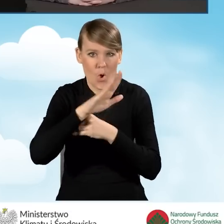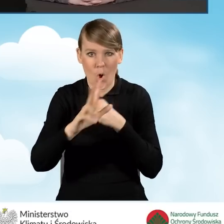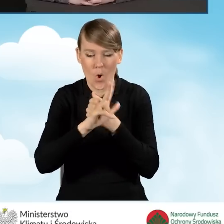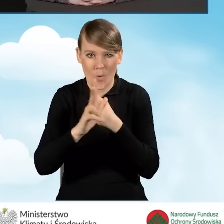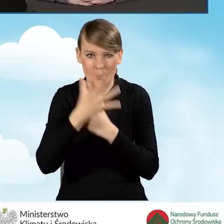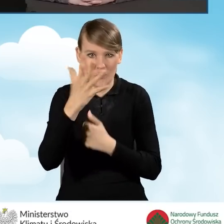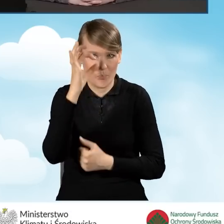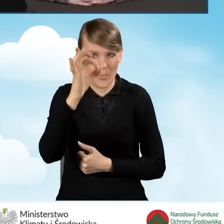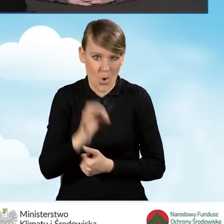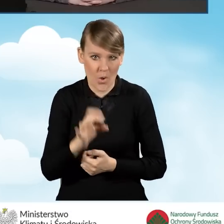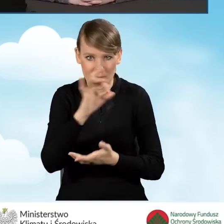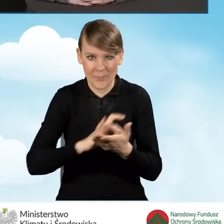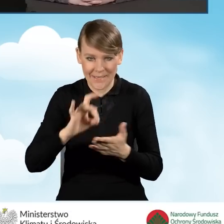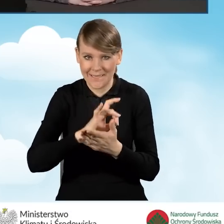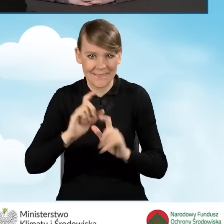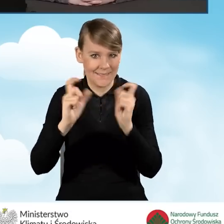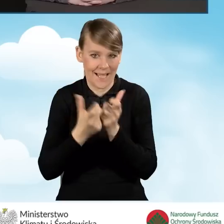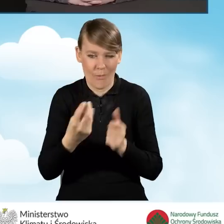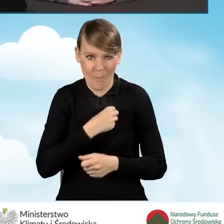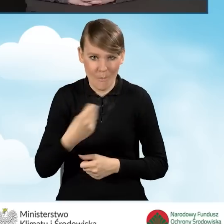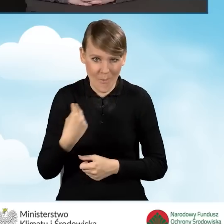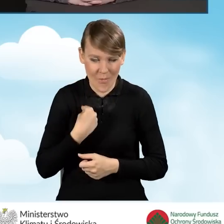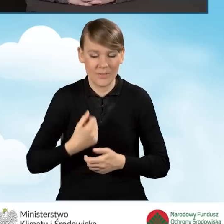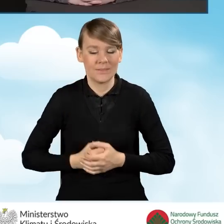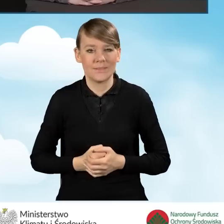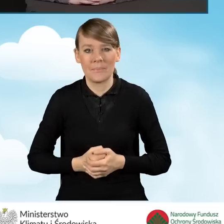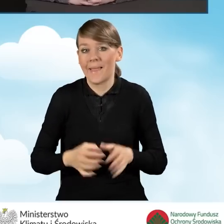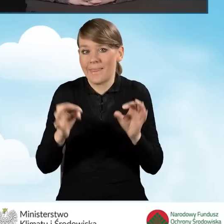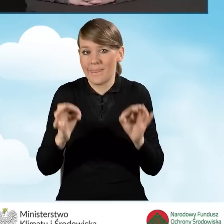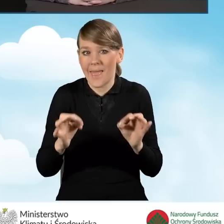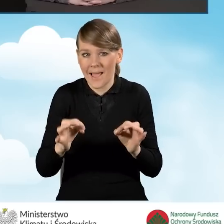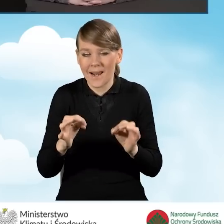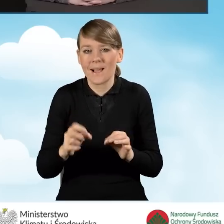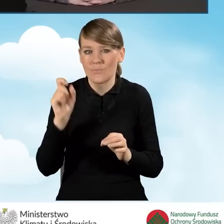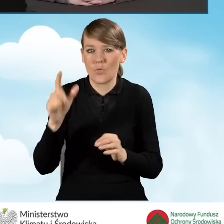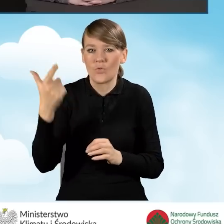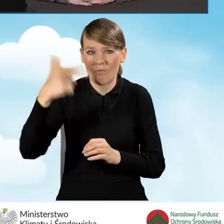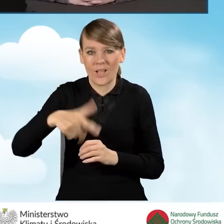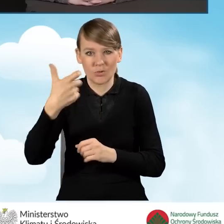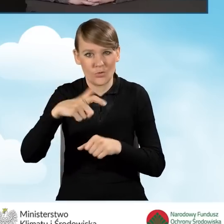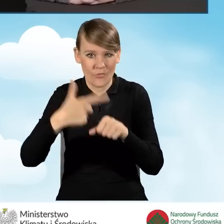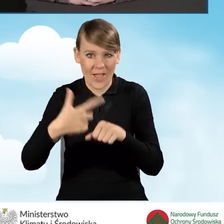wszystkich gmin z całego kraju. Mamy w tej chwili 2123 gminy,